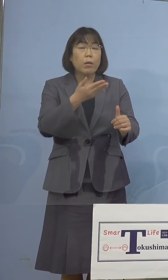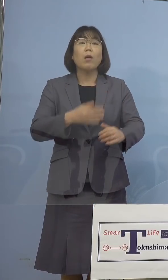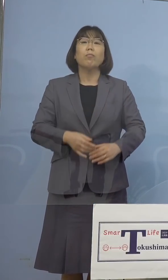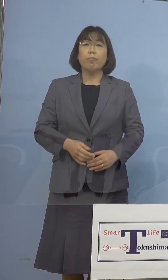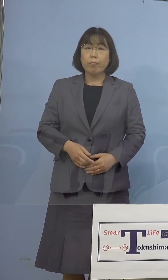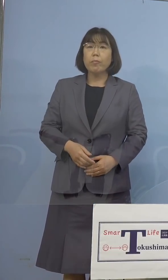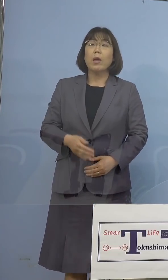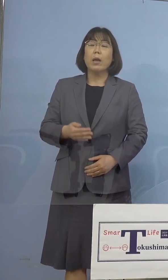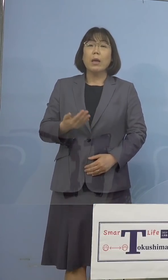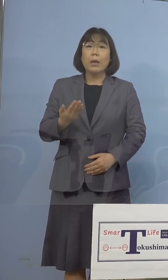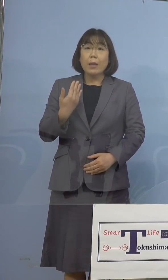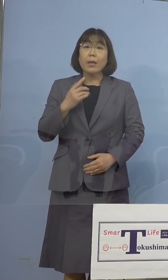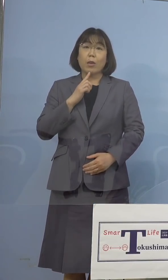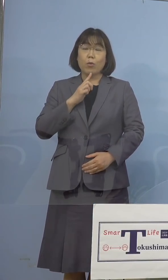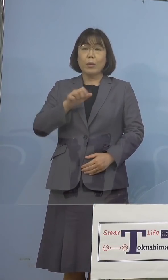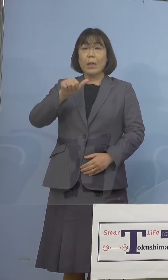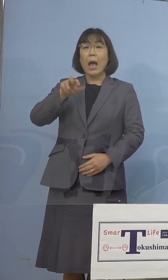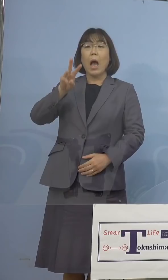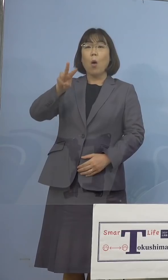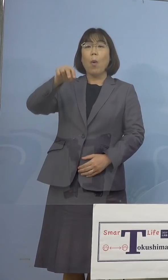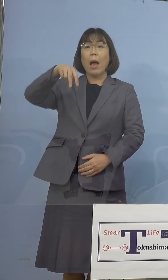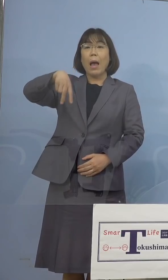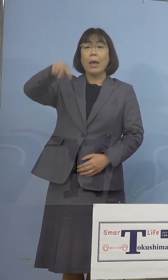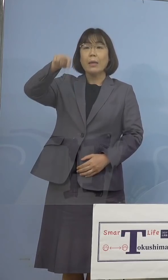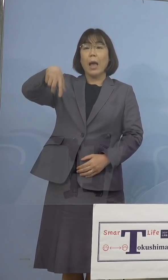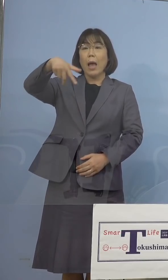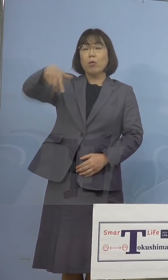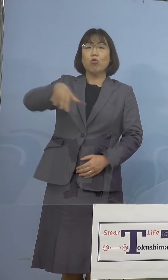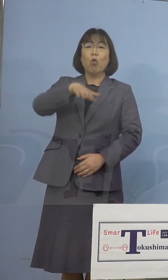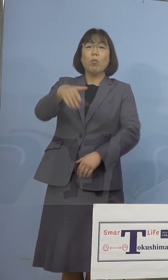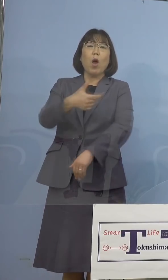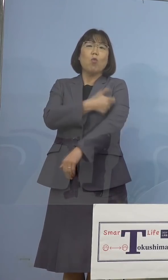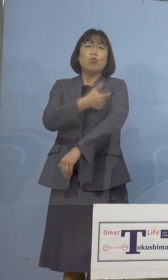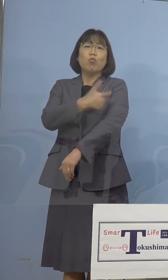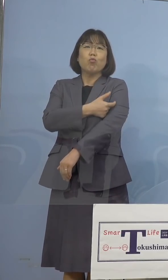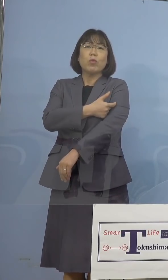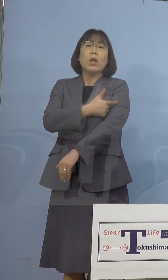AWAナースの皆さん方は打たせていただく、 それから順次たくさんの数